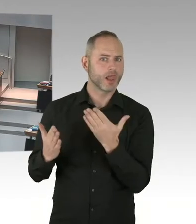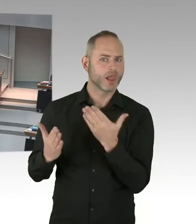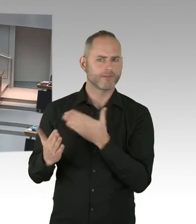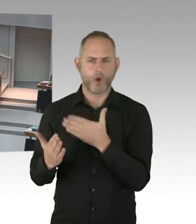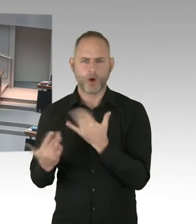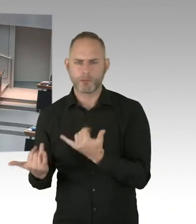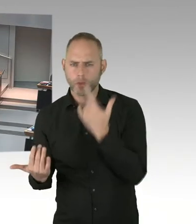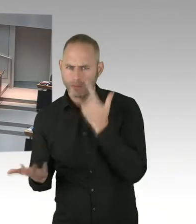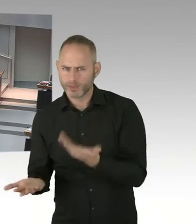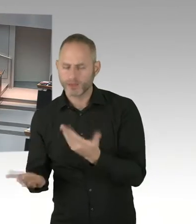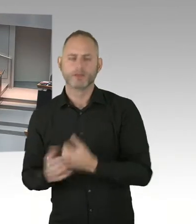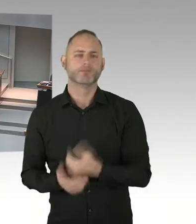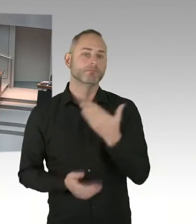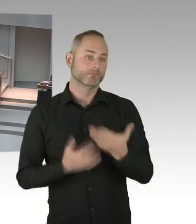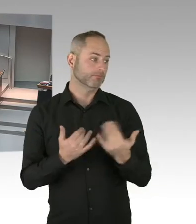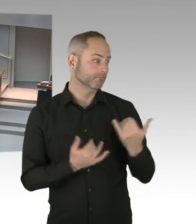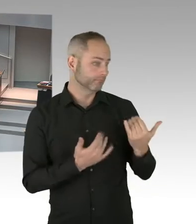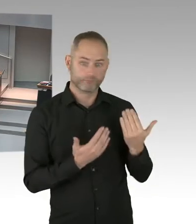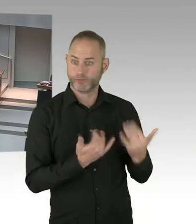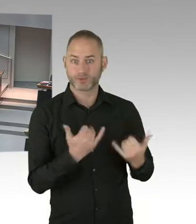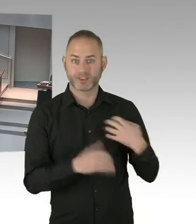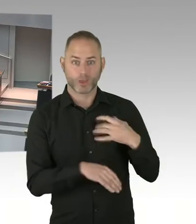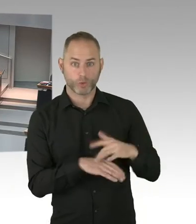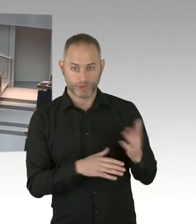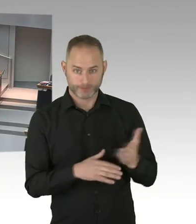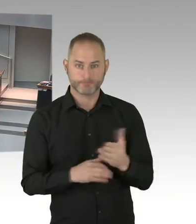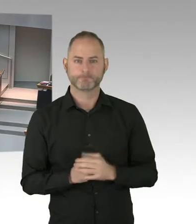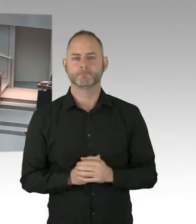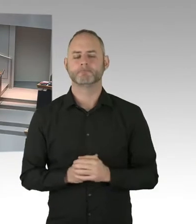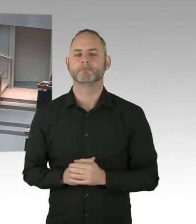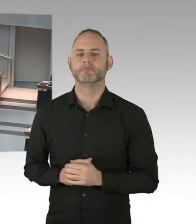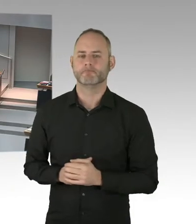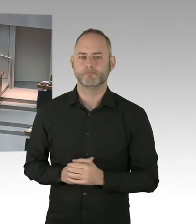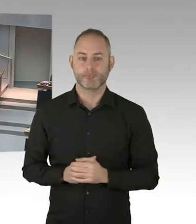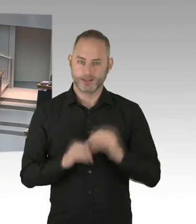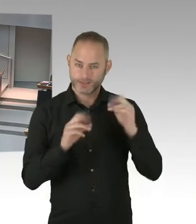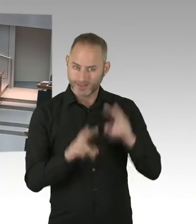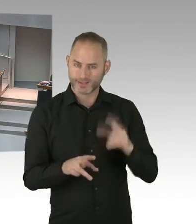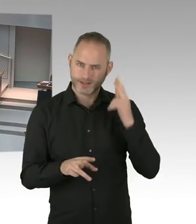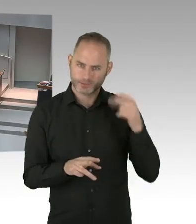Und ich kann Ihnen die gute Botschaft übermitteln, dass Berlin, AIDS zu beenden, ein ganzes Stück vorangekommen ist.